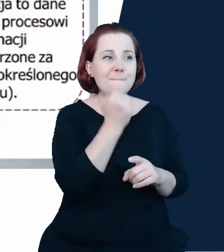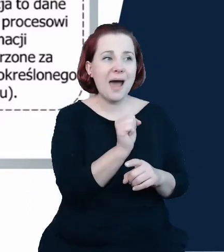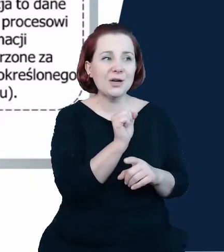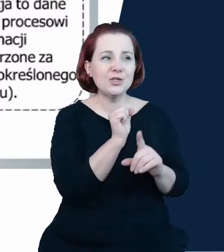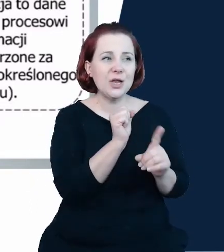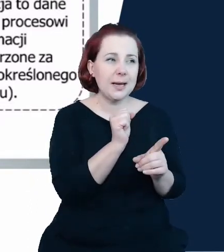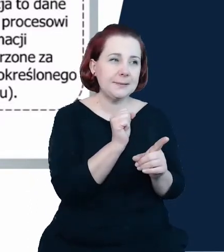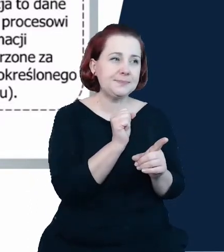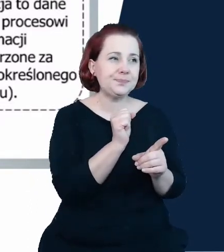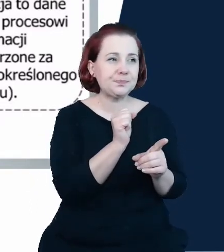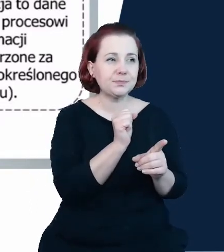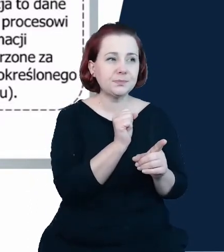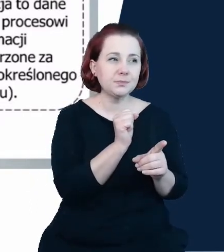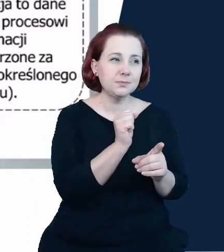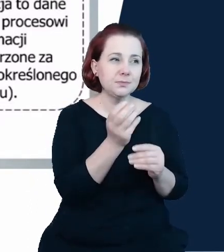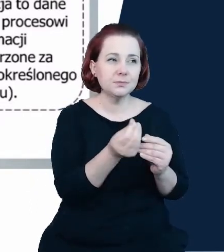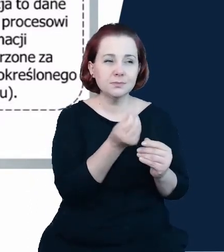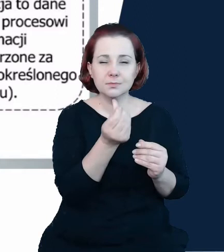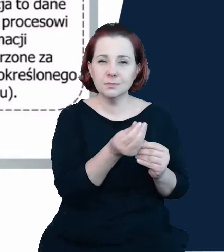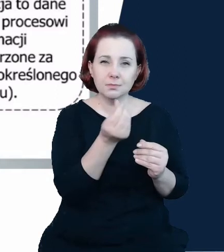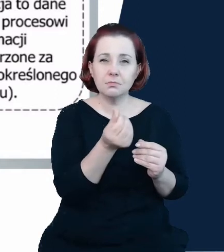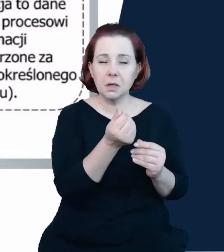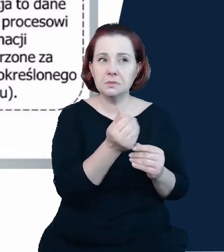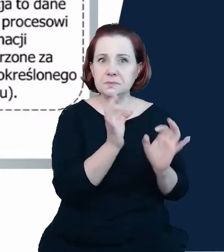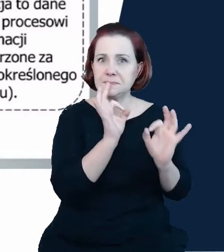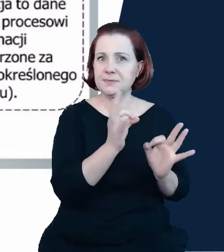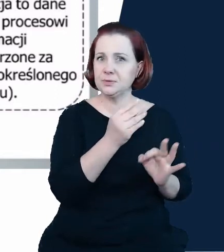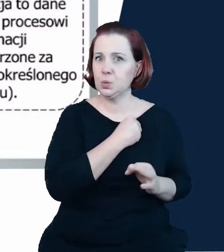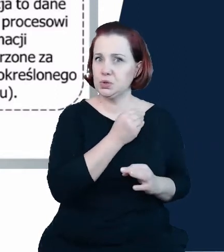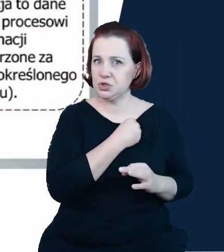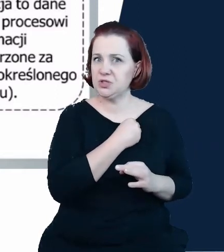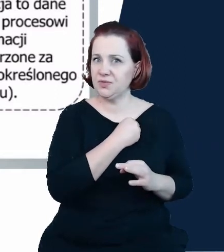wiarygodne, żeby był on wykorzystywany jako narzędzie